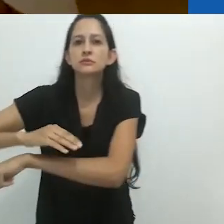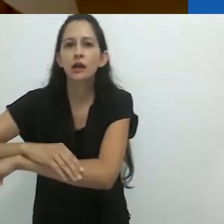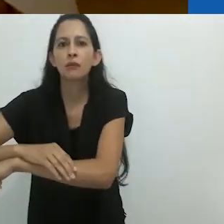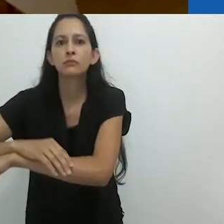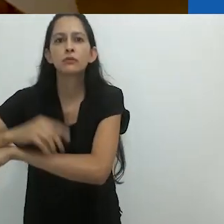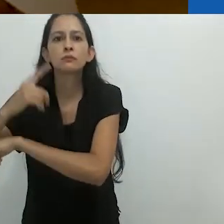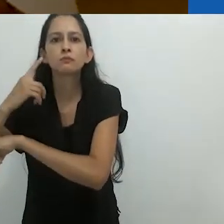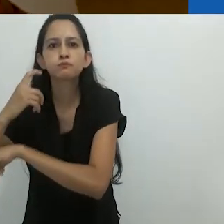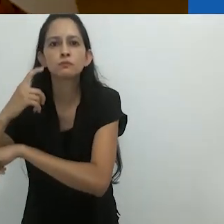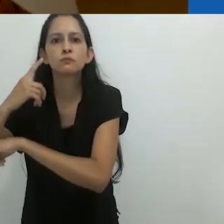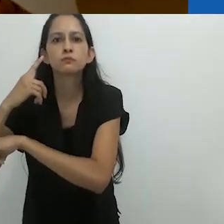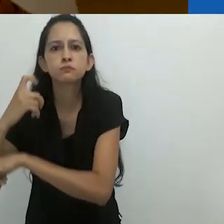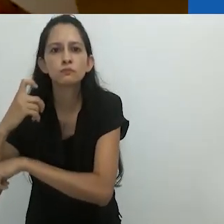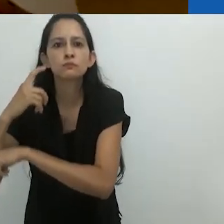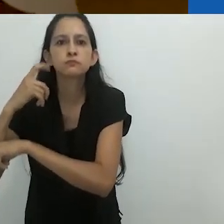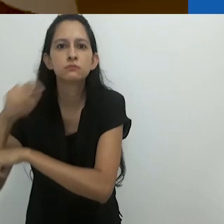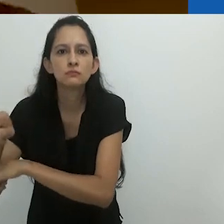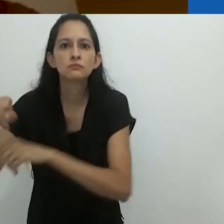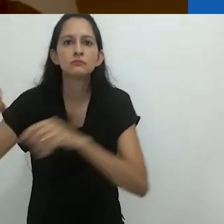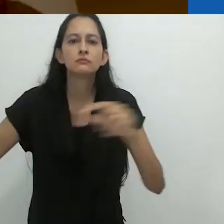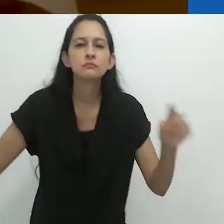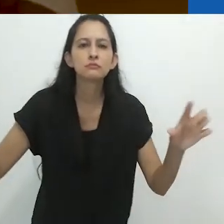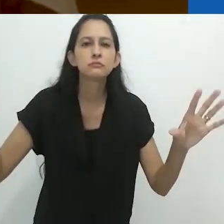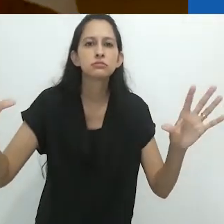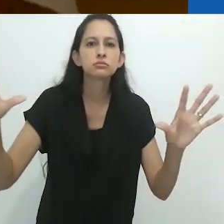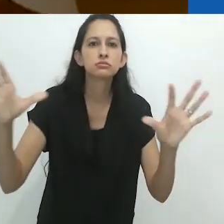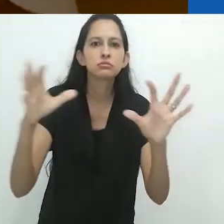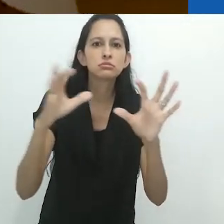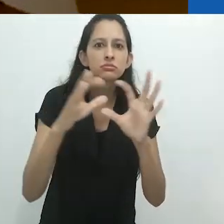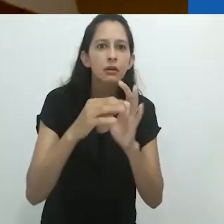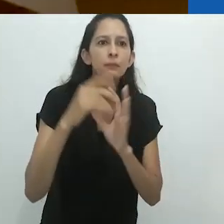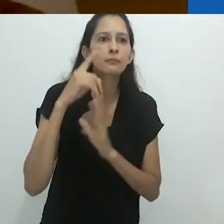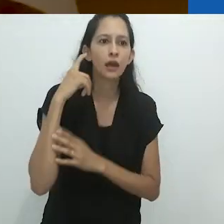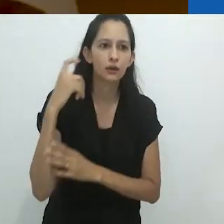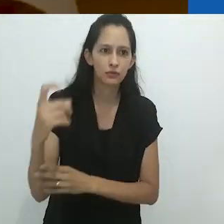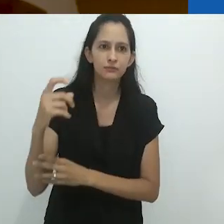vibrando na lama milenar.